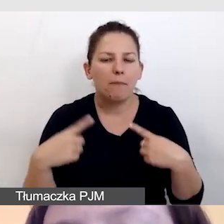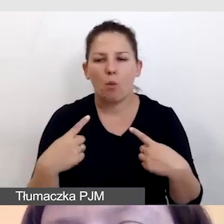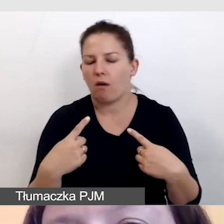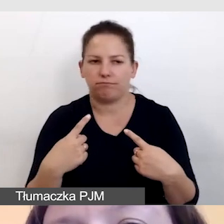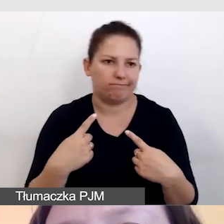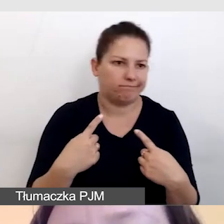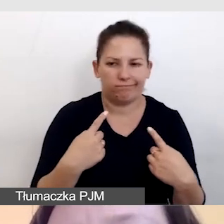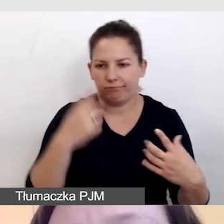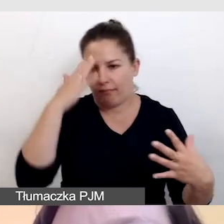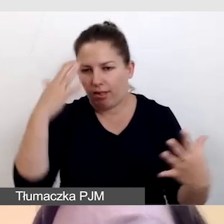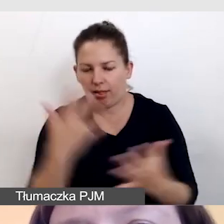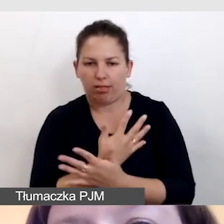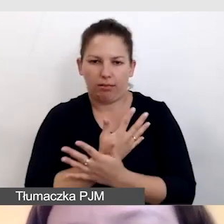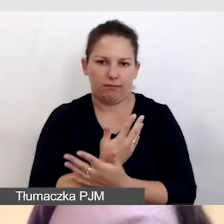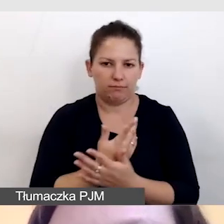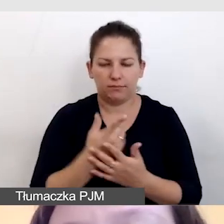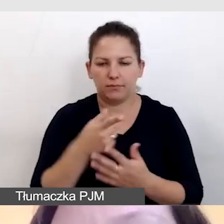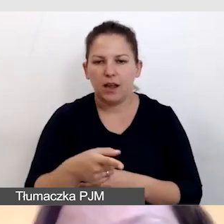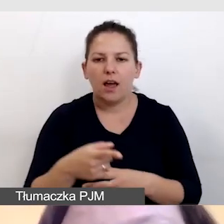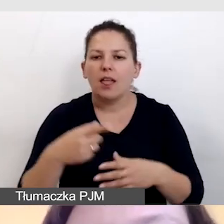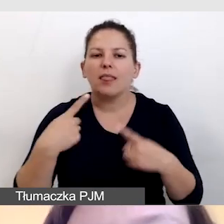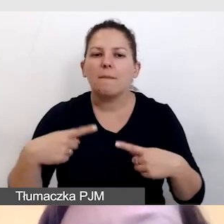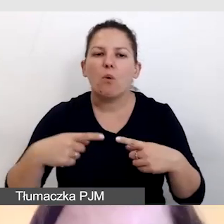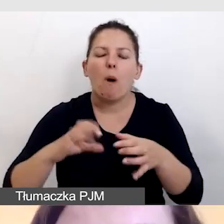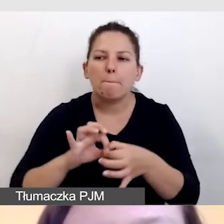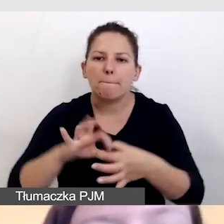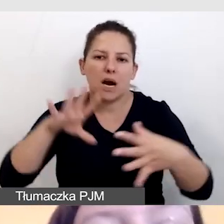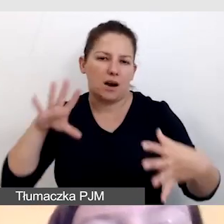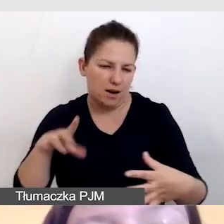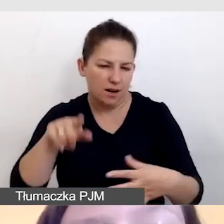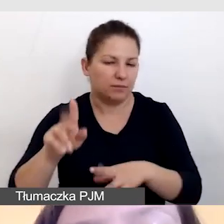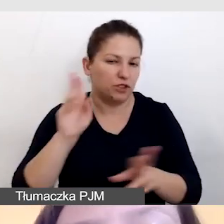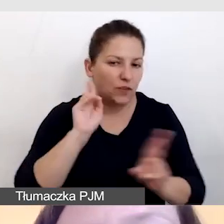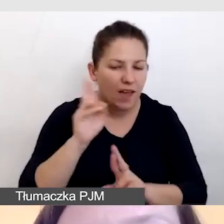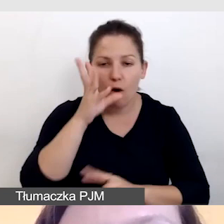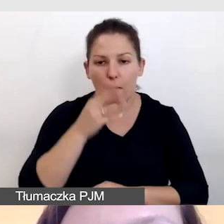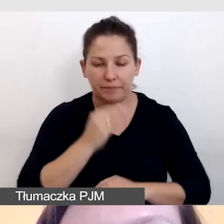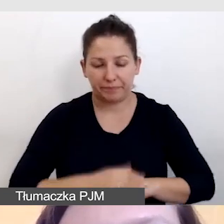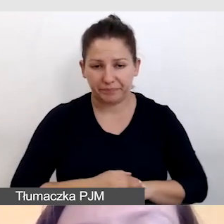byśmy nie stracili łączności obrazu i dźwięku. Omawiamy oczywiście z dostawcą